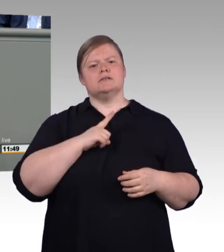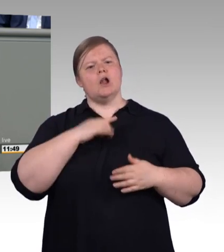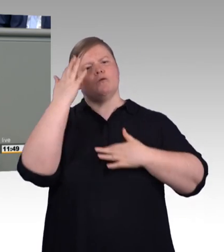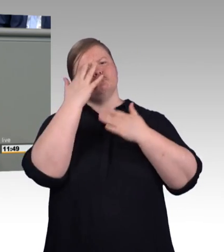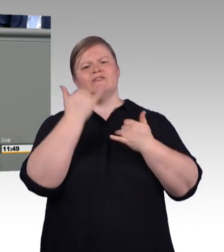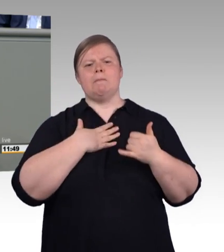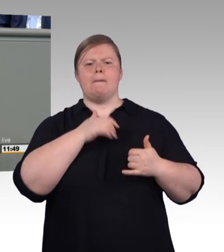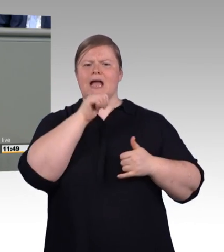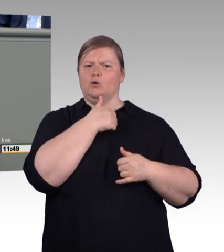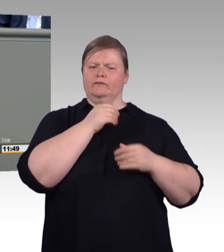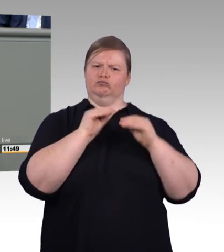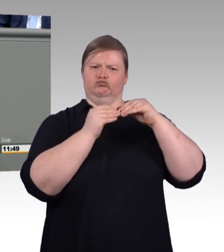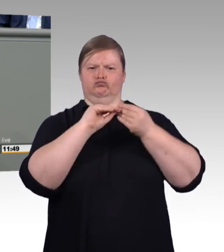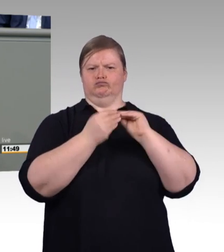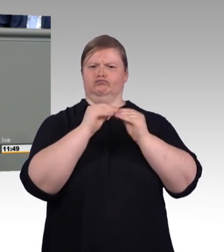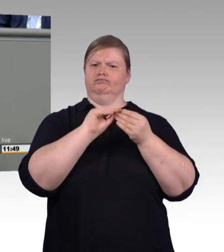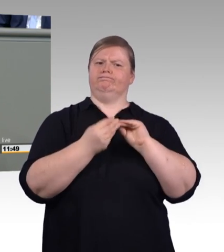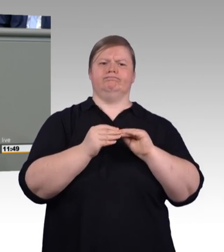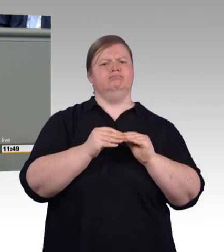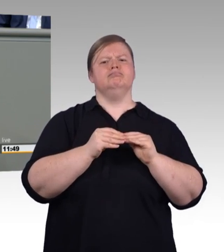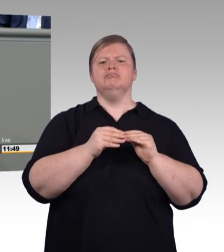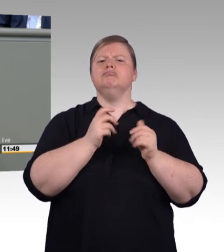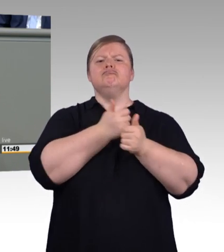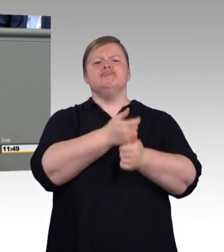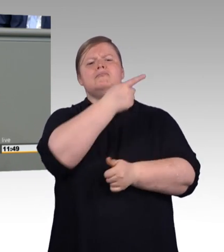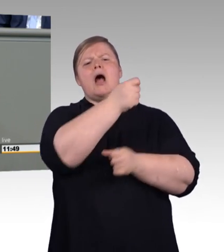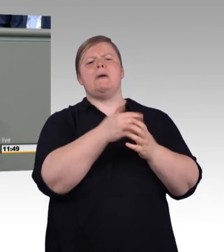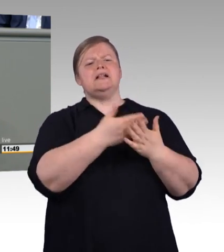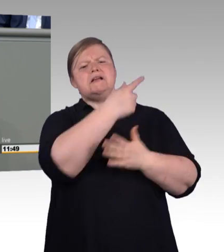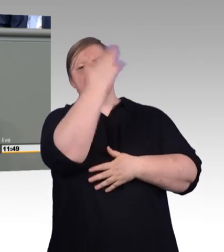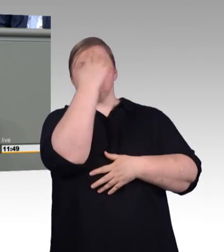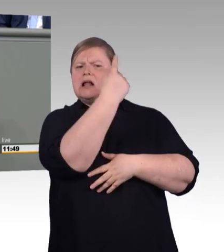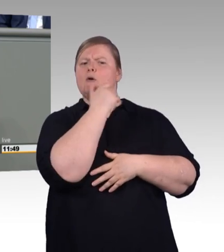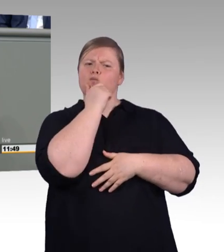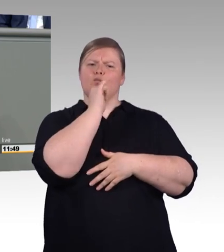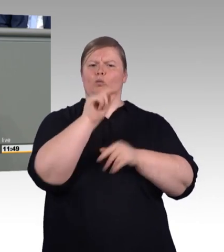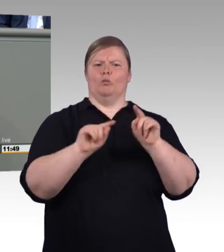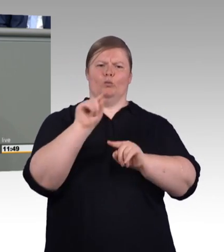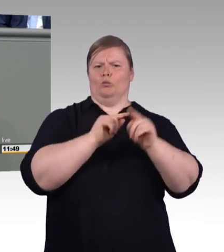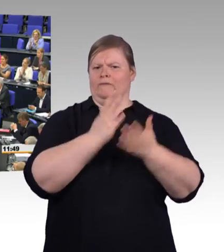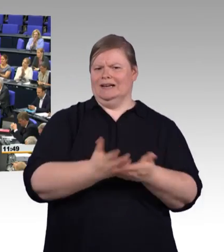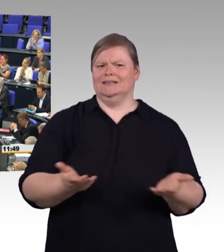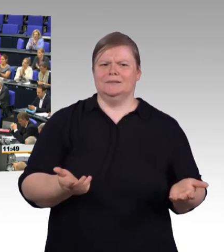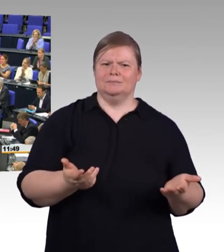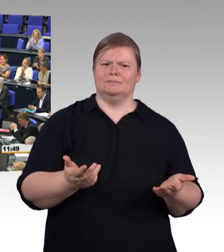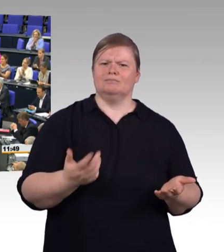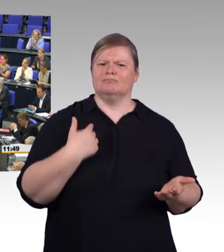nämlich weniger Perspektive und weniger Geld. (Beifall) Das ist die Zukunft, die die AfD denen anbieten will, die sie als leistungsschwach beschreiben.